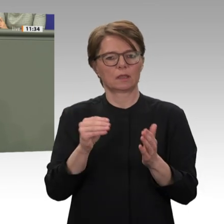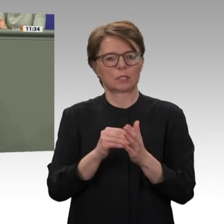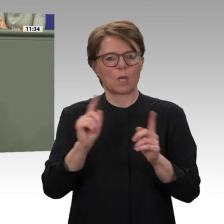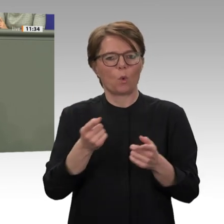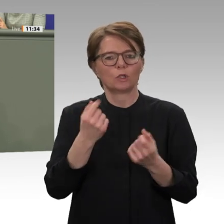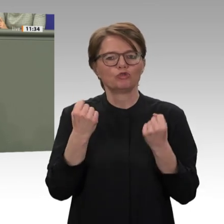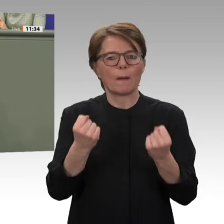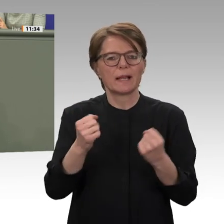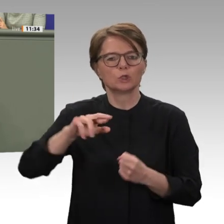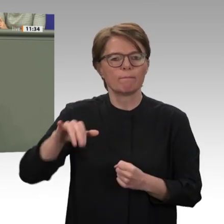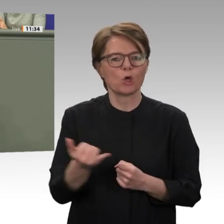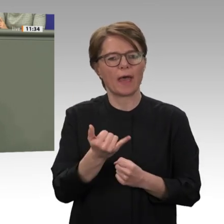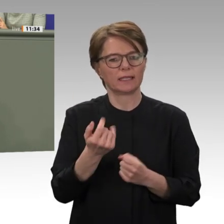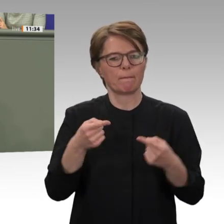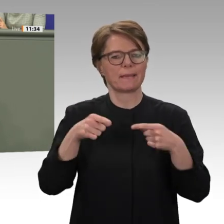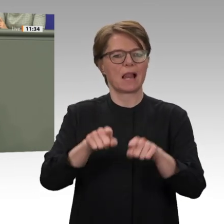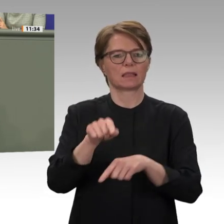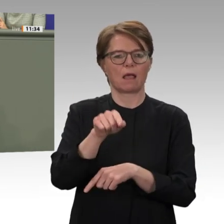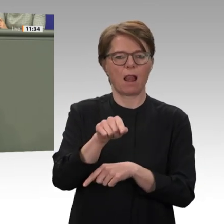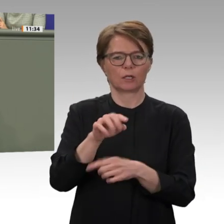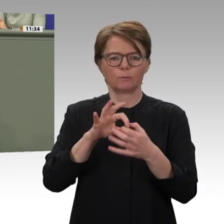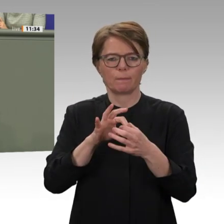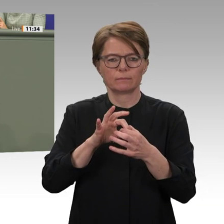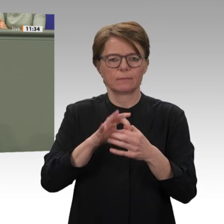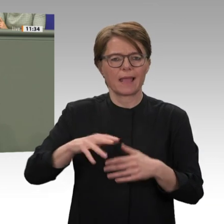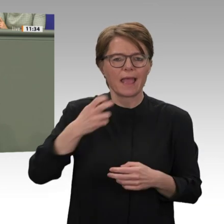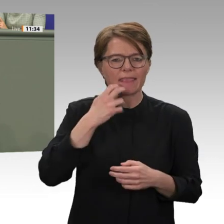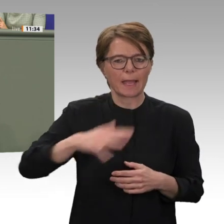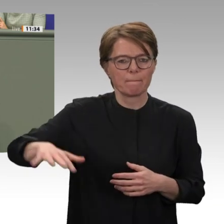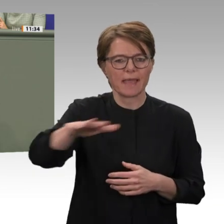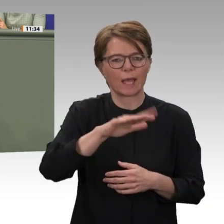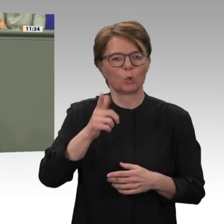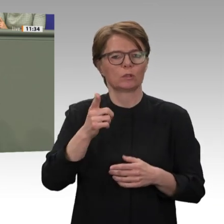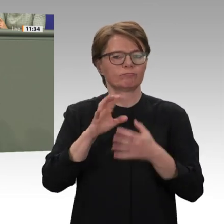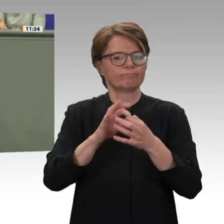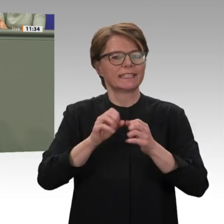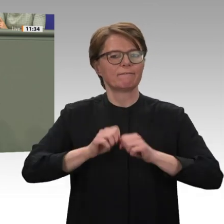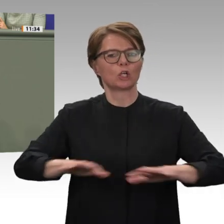und Kollegen, es sendet ein wichtiges politisches Signal, wenn der Deutsche Bundestag heute